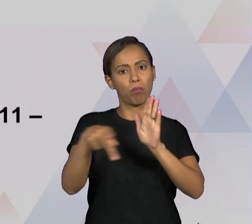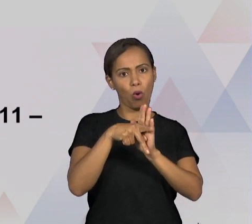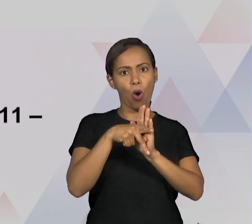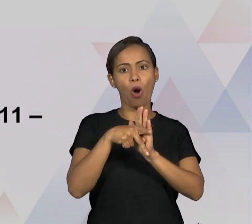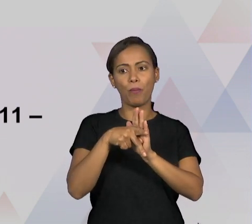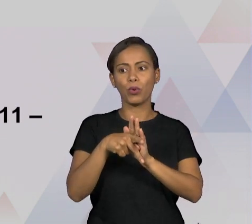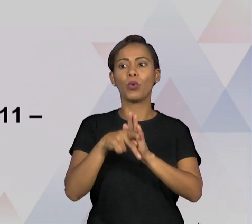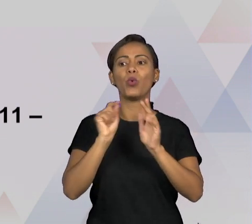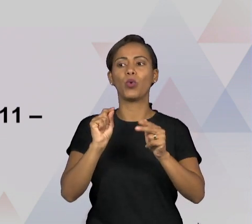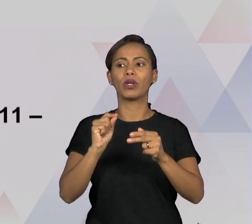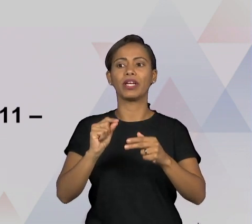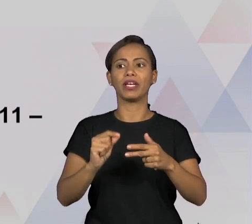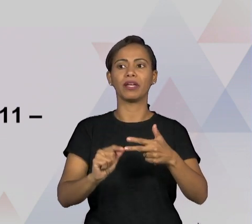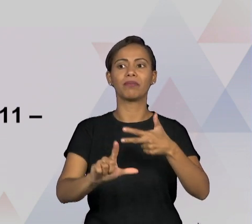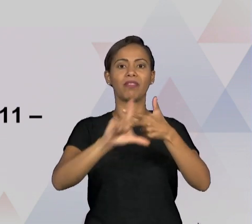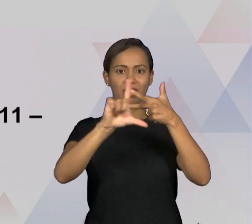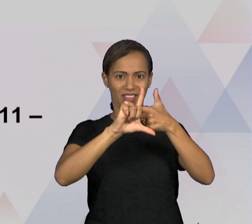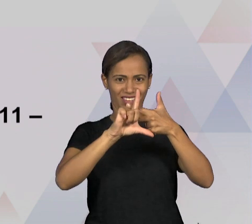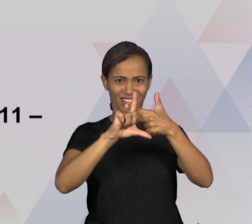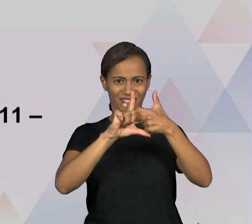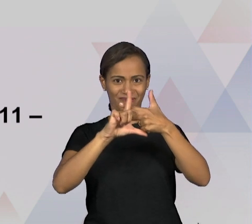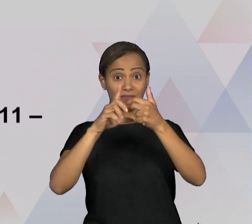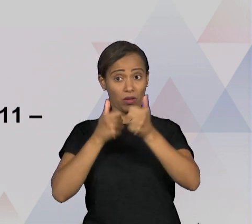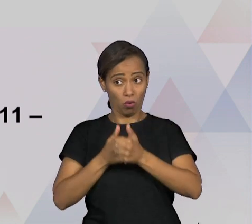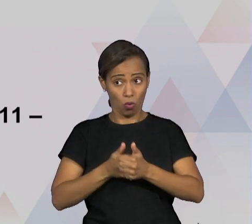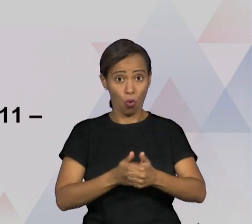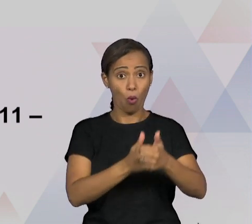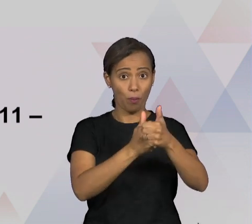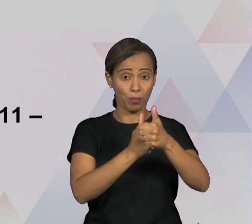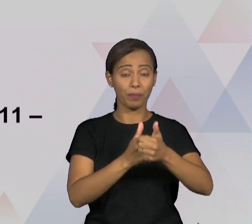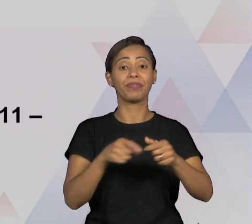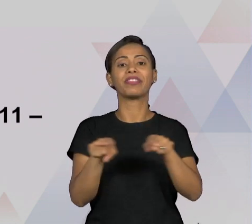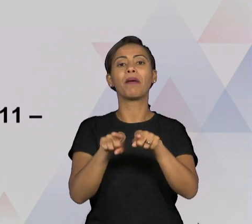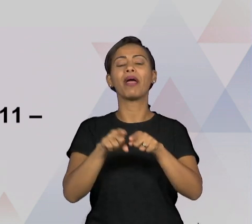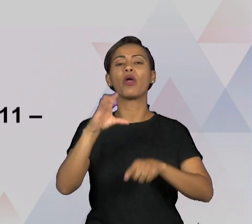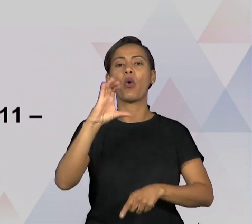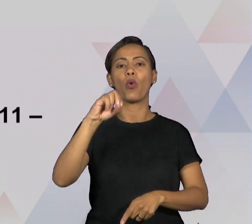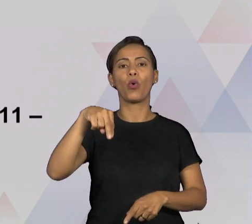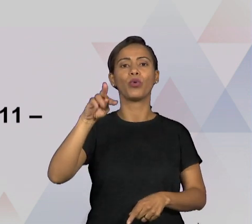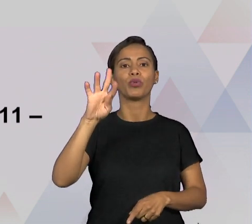OUVIDORIAS QUE VÃO ATUAR DENTRO DO ÂMBITO DO PRÓPRIO PODER EXECUTIVO E AÍ NÓS TEMOS ALGUNS